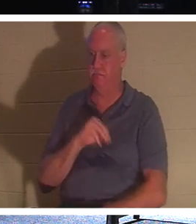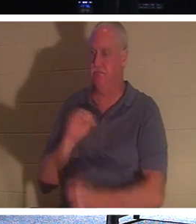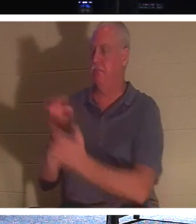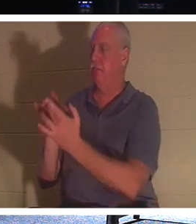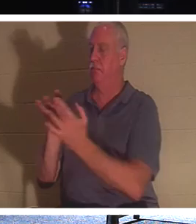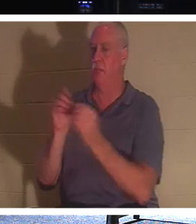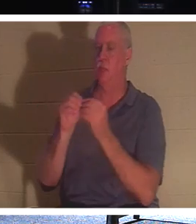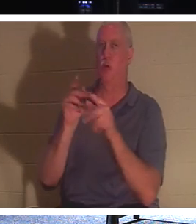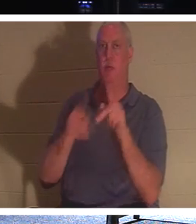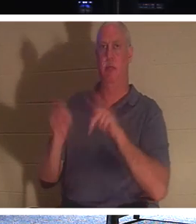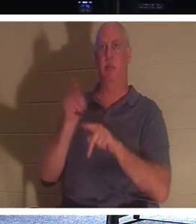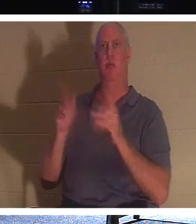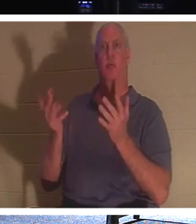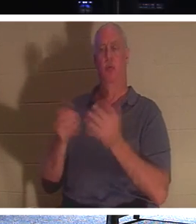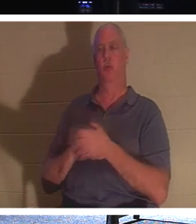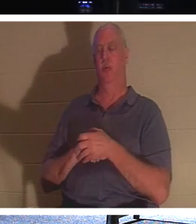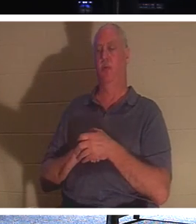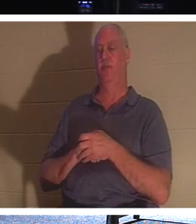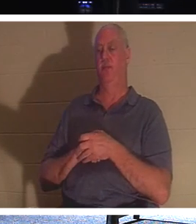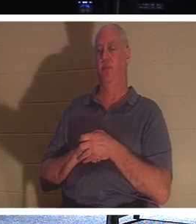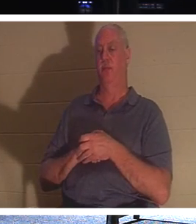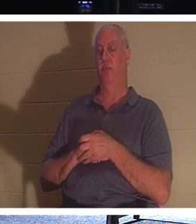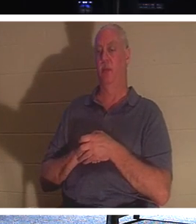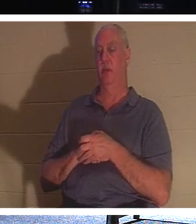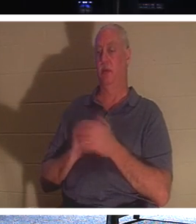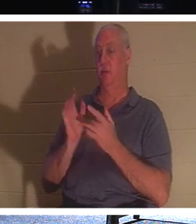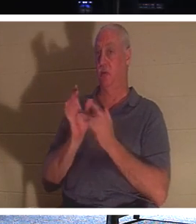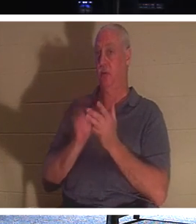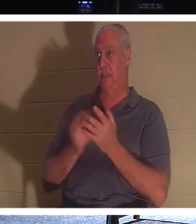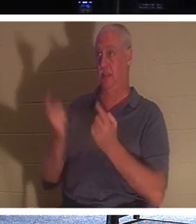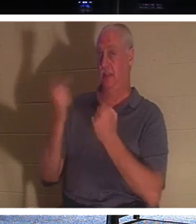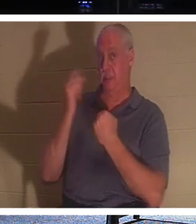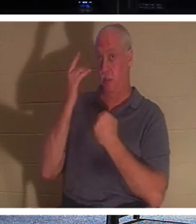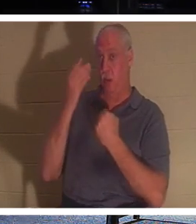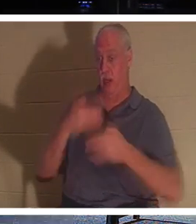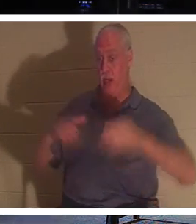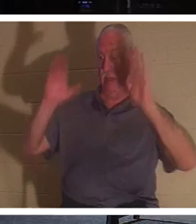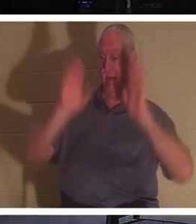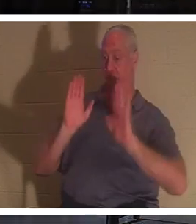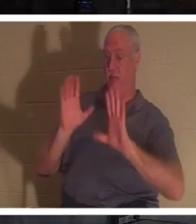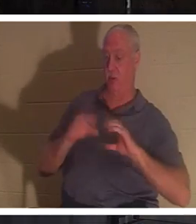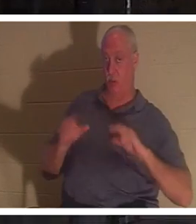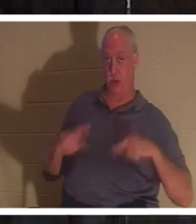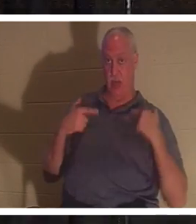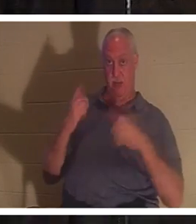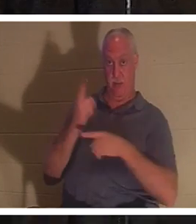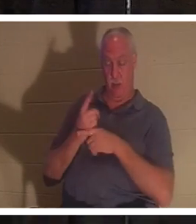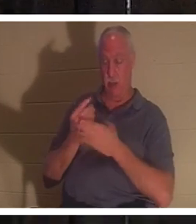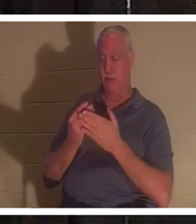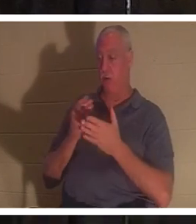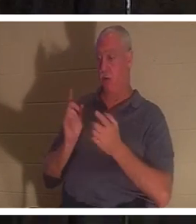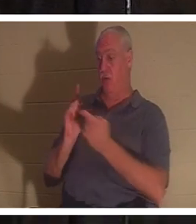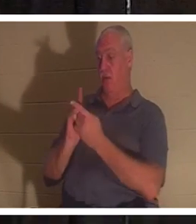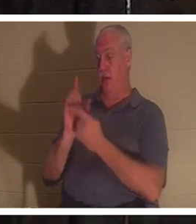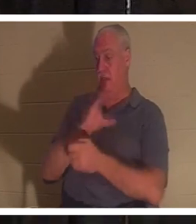जीवन के बारे में बात कर रहे हैं। यीशु हमें जीवन देने आये हैं ना? बाइबल कहती है कि यीशु मसीह से मिलने से पहले, आप अपने अपराधों और पापों में मर चुके थे